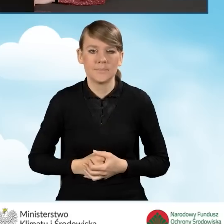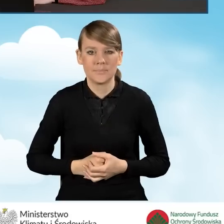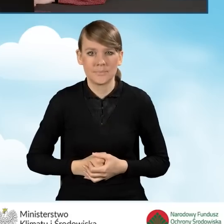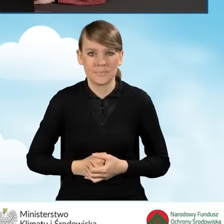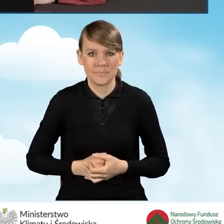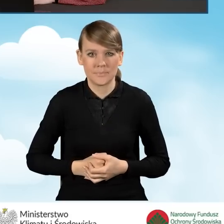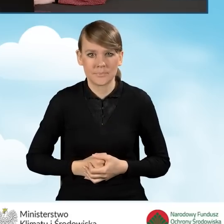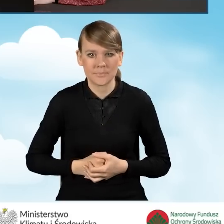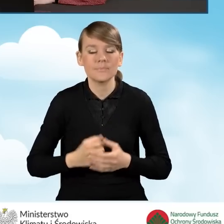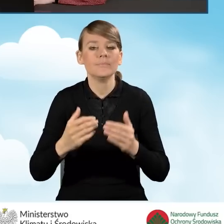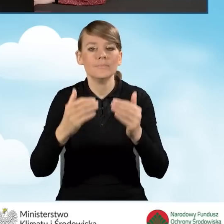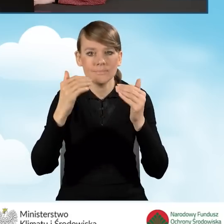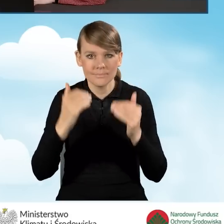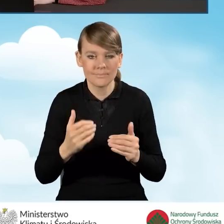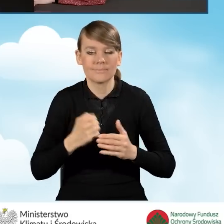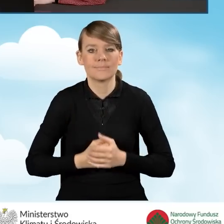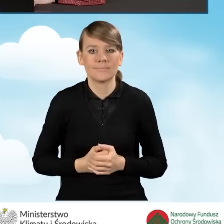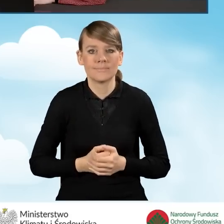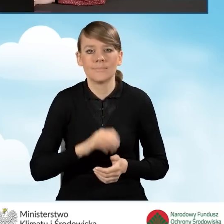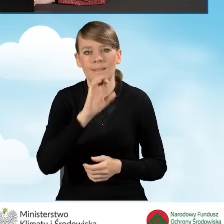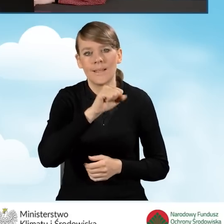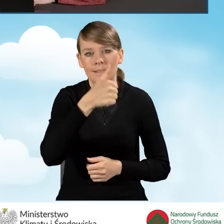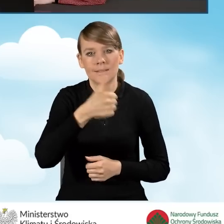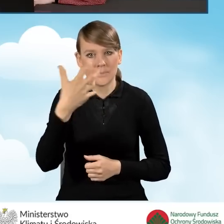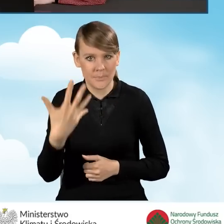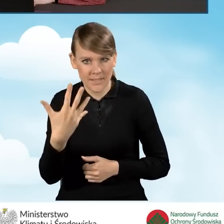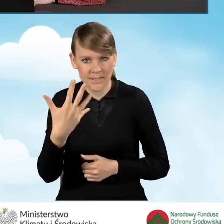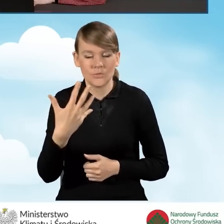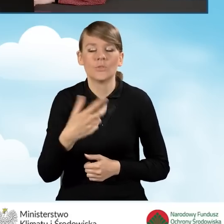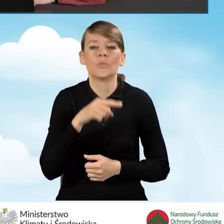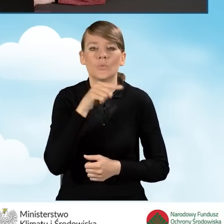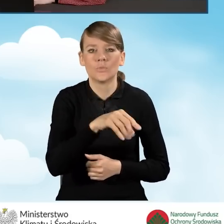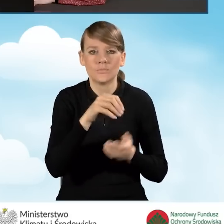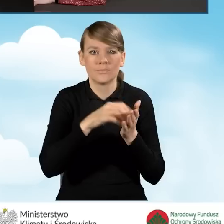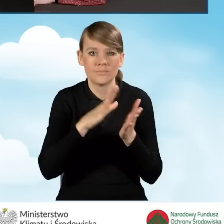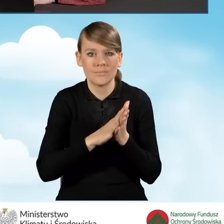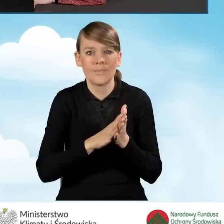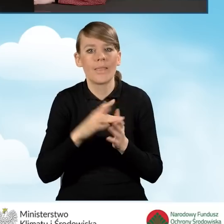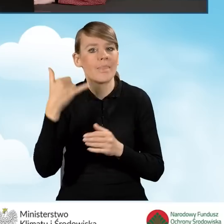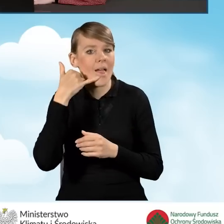W dalszej kolejności w polu A1.5 wpisujemy telefon kontaktowy.